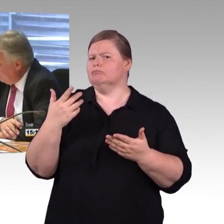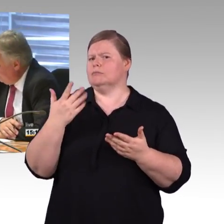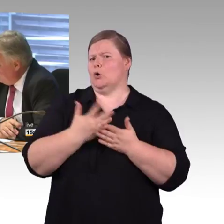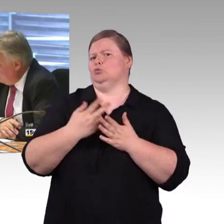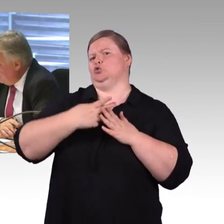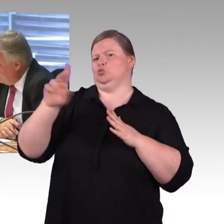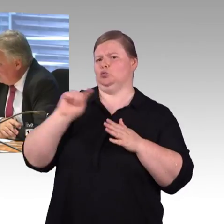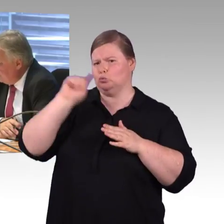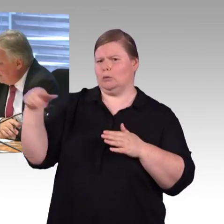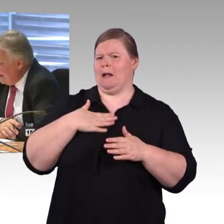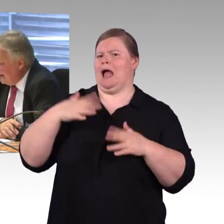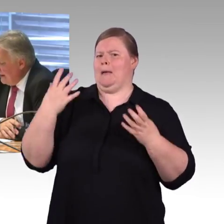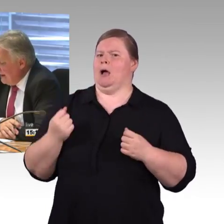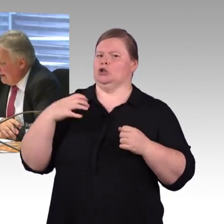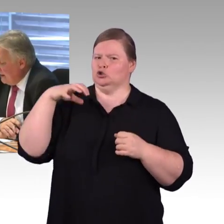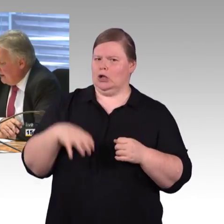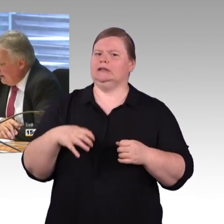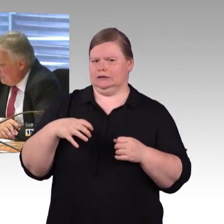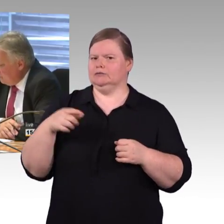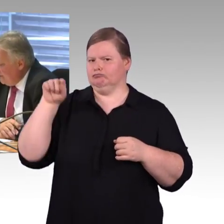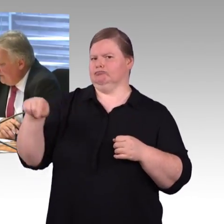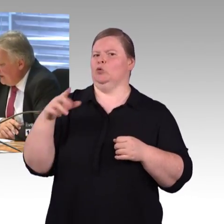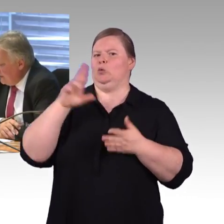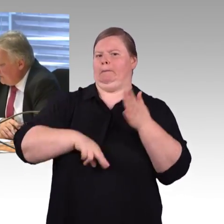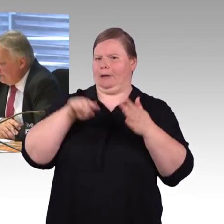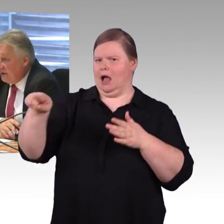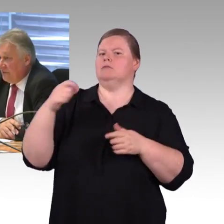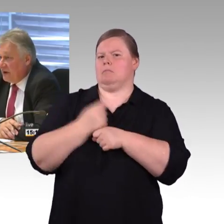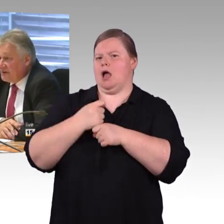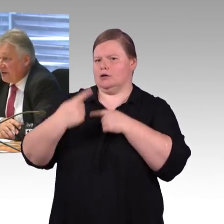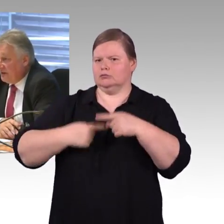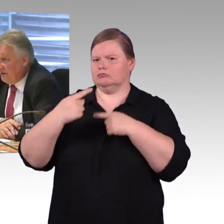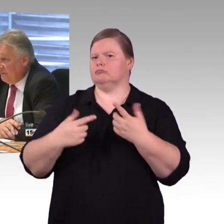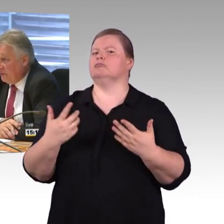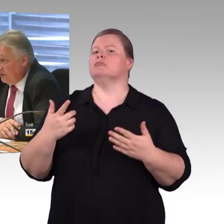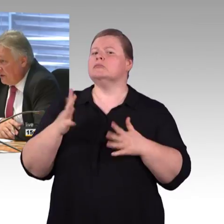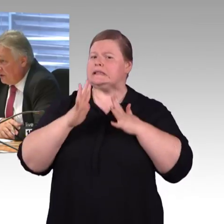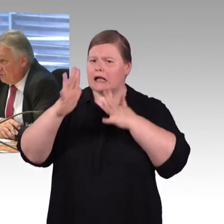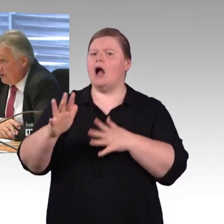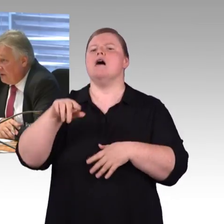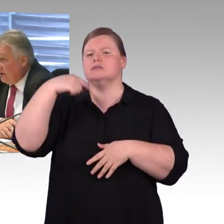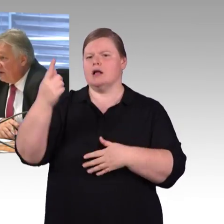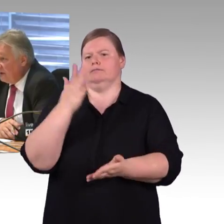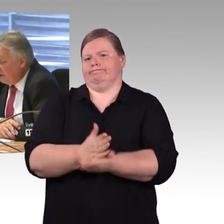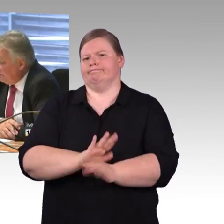da stimme ich zu. Herr Schmitz, in aller Kürze, die Fahrgastrechte möchte ich noch mal ansprechen.